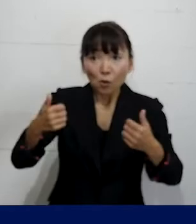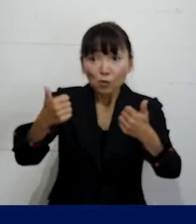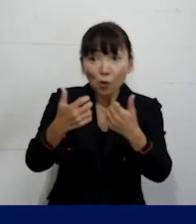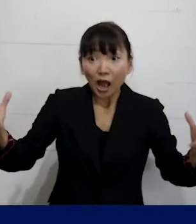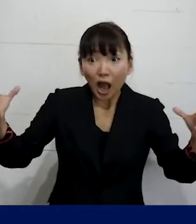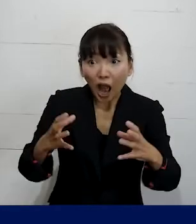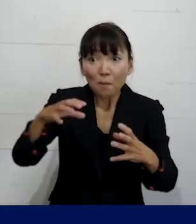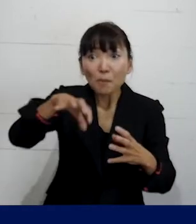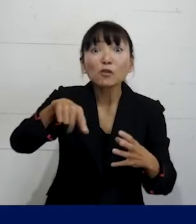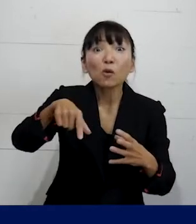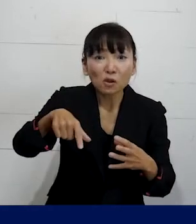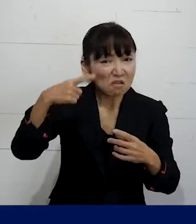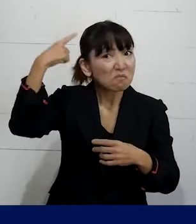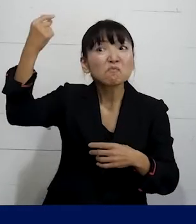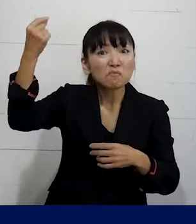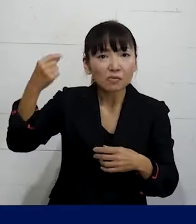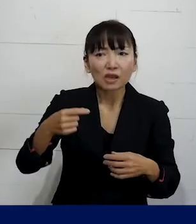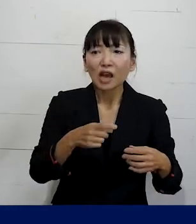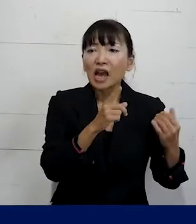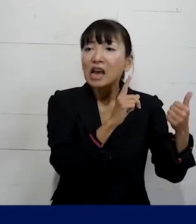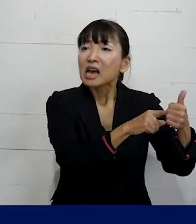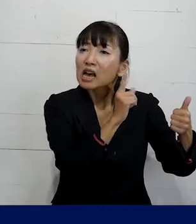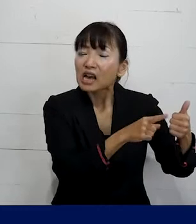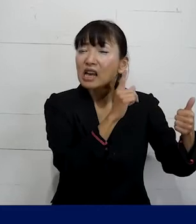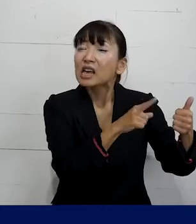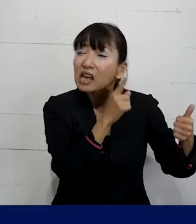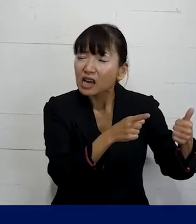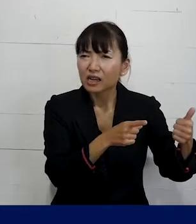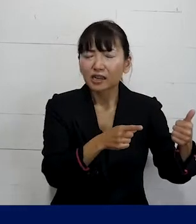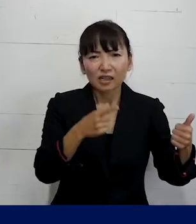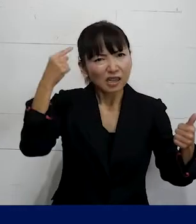そこでまだ「彼」というふうに呼び続けたり